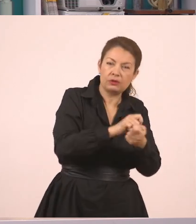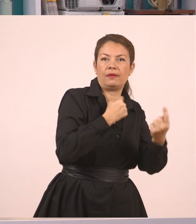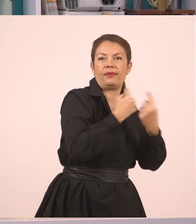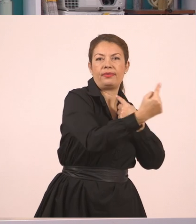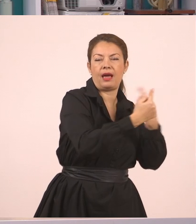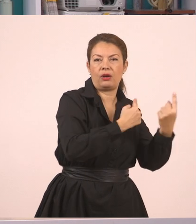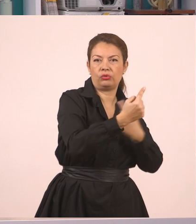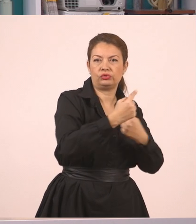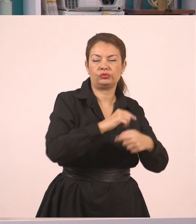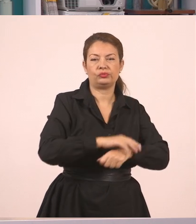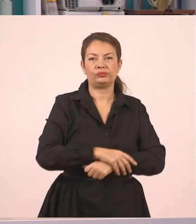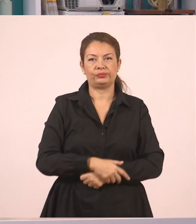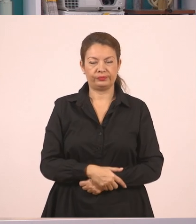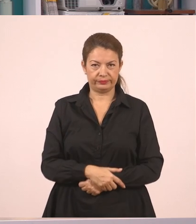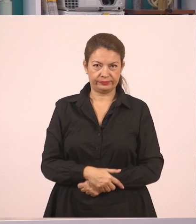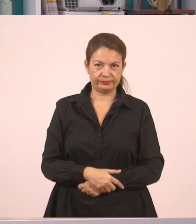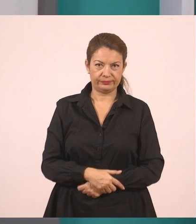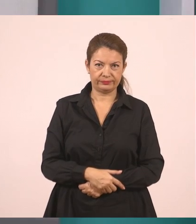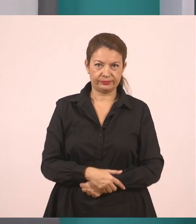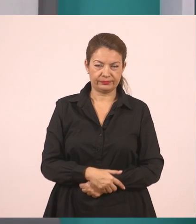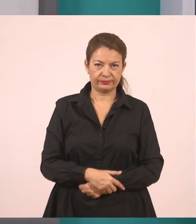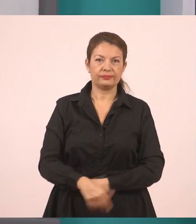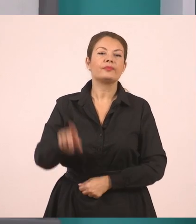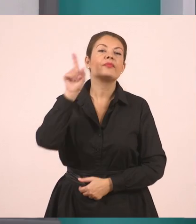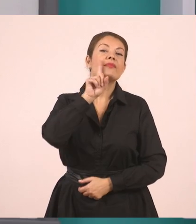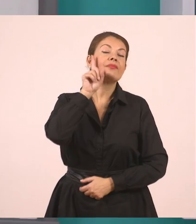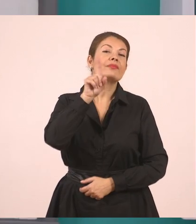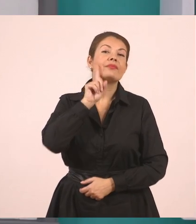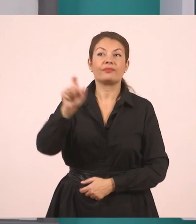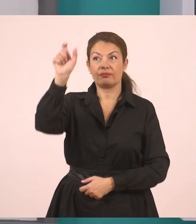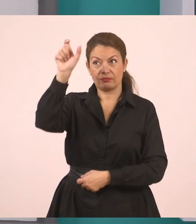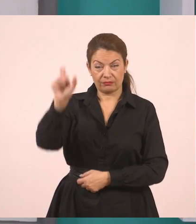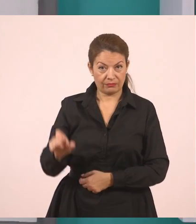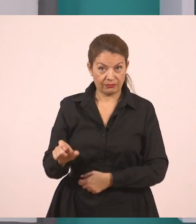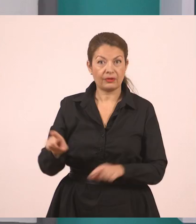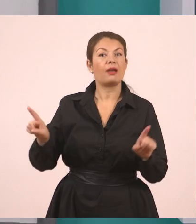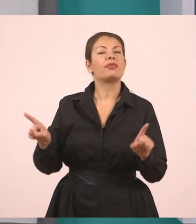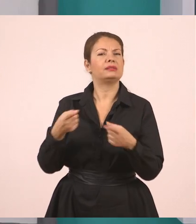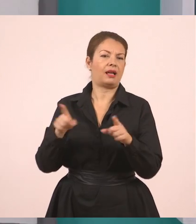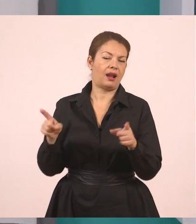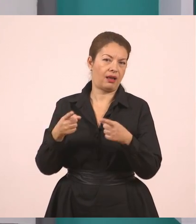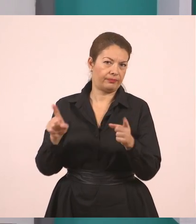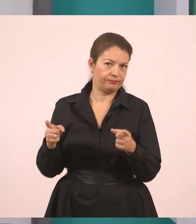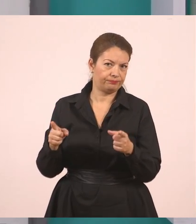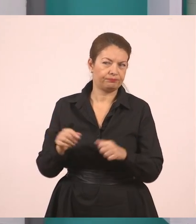Η δασκάλα - τι έκανε η δασκάλα;